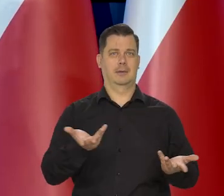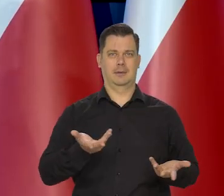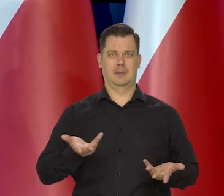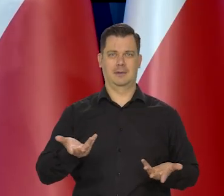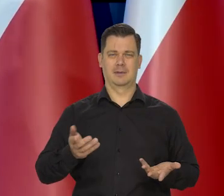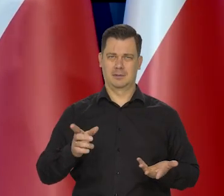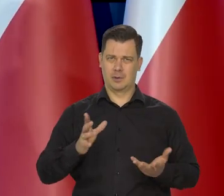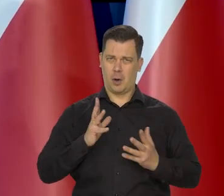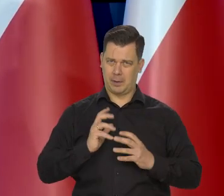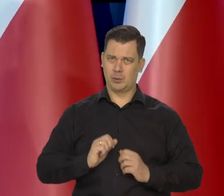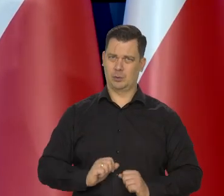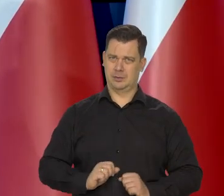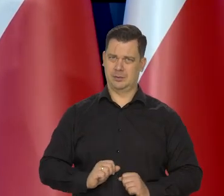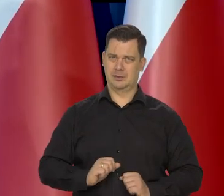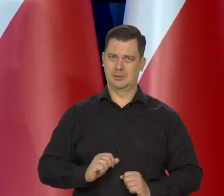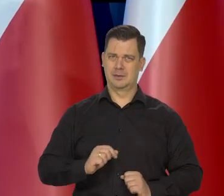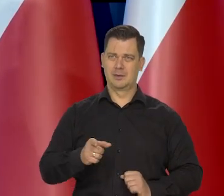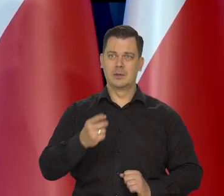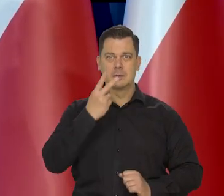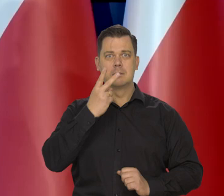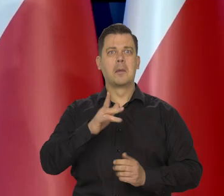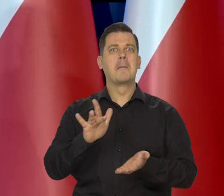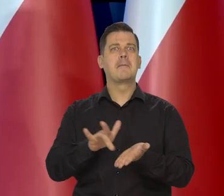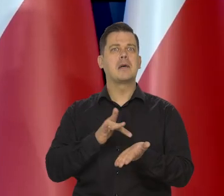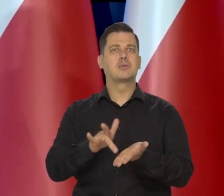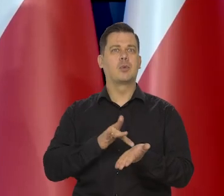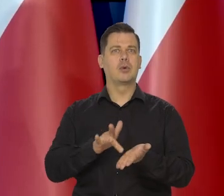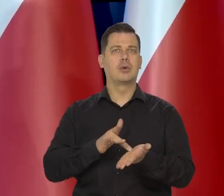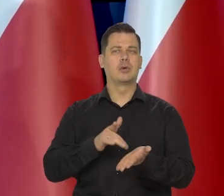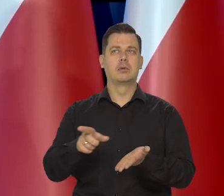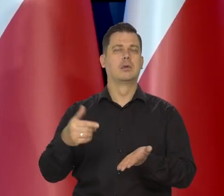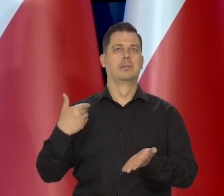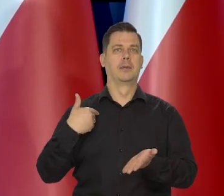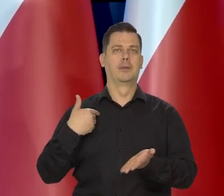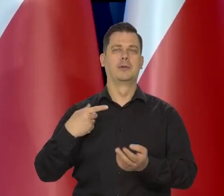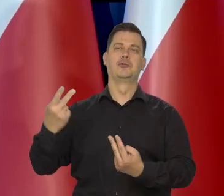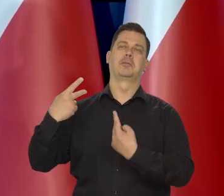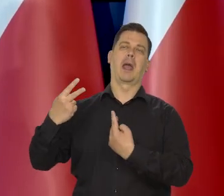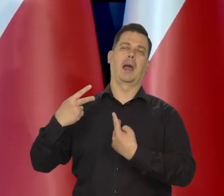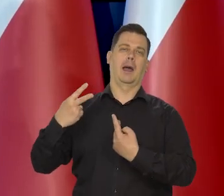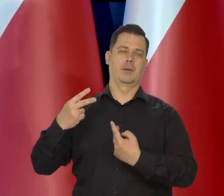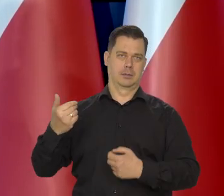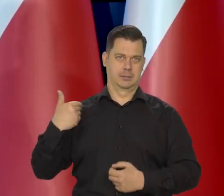Opanujmy się. Zobaczmy, co się z masłem dzieje, o którym tu mówiłem i co było wyśmiewane.